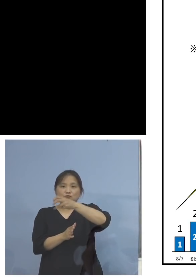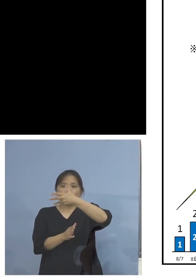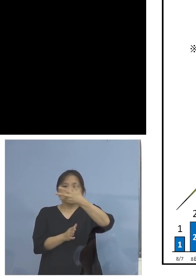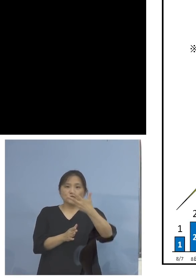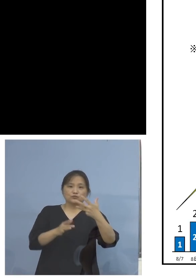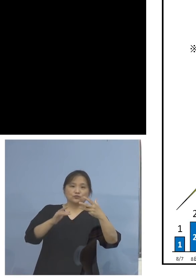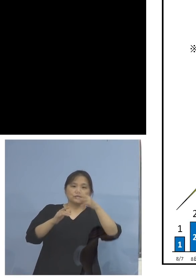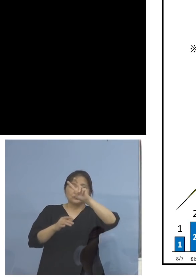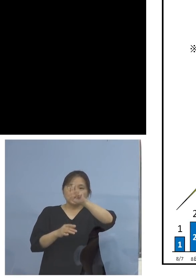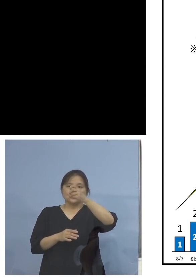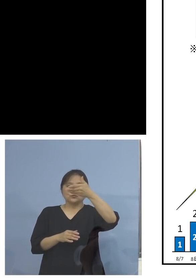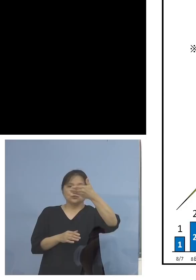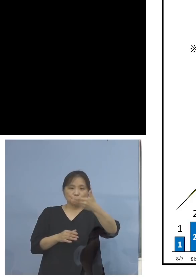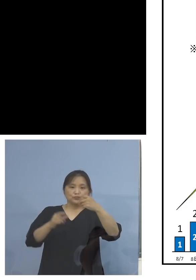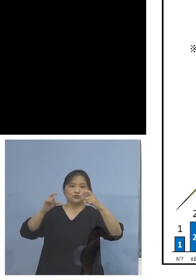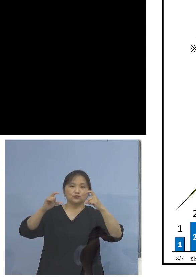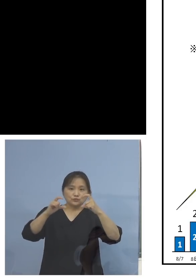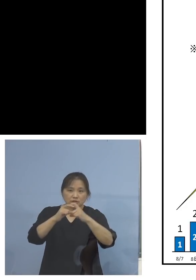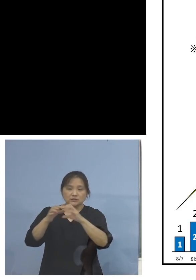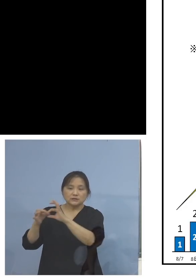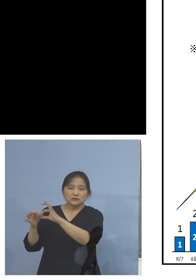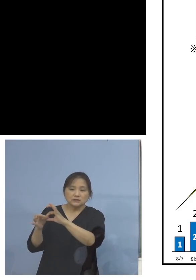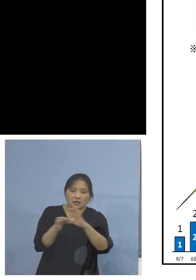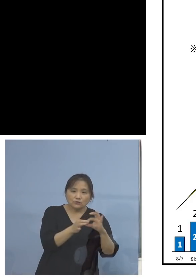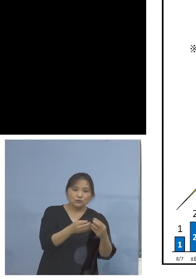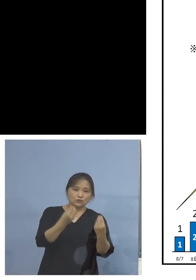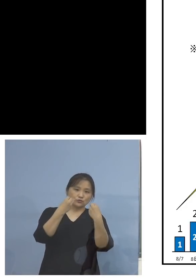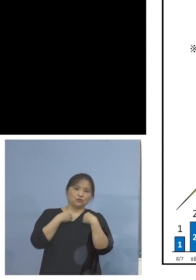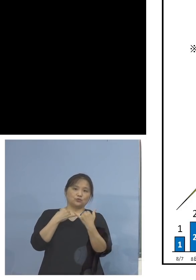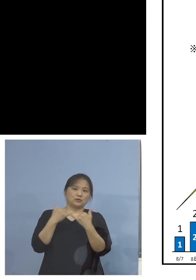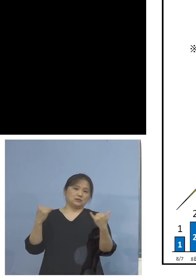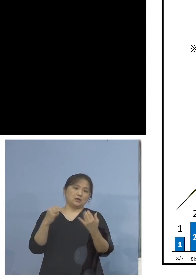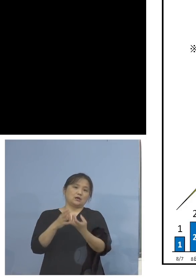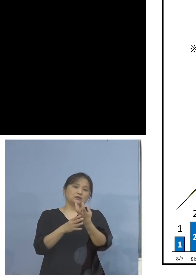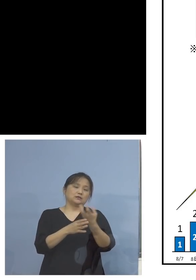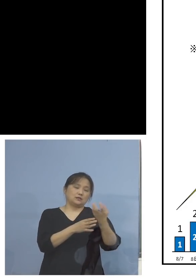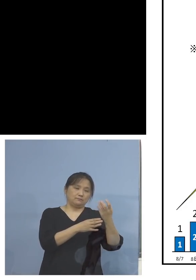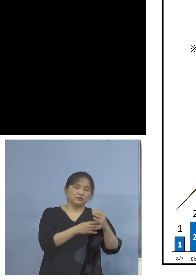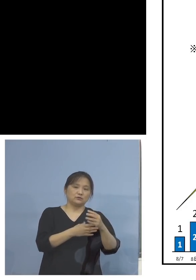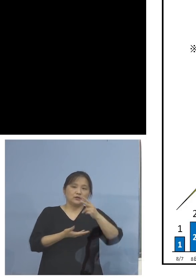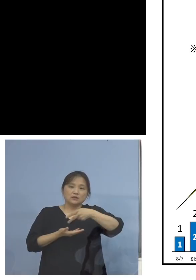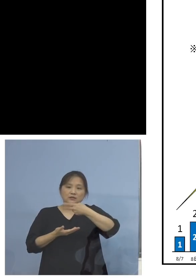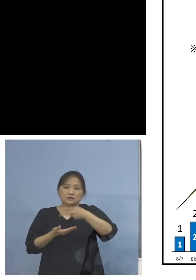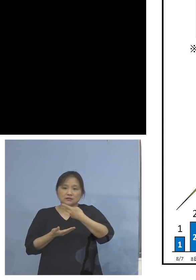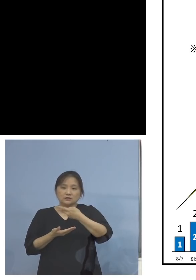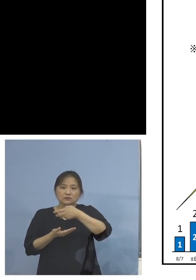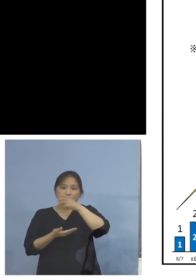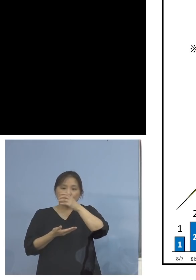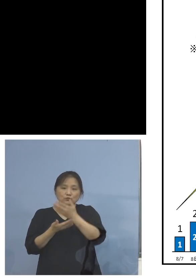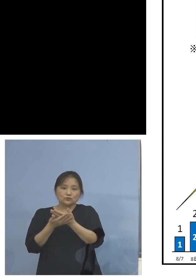ずっと陽性者が出ている、確かにこの飲食店関係 について、この真ん中あたりですね